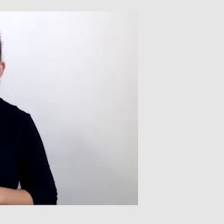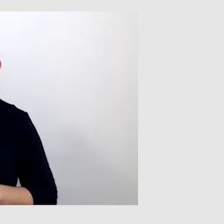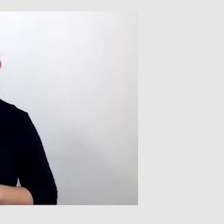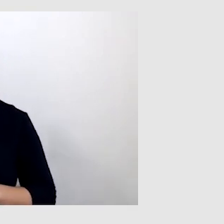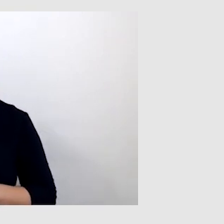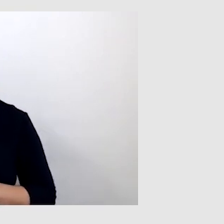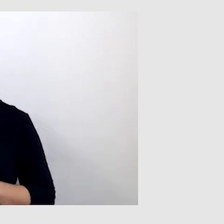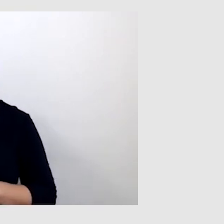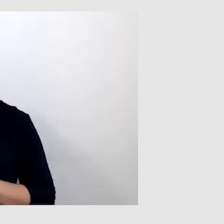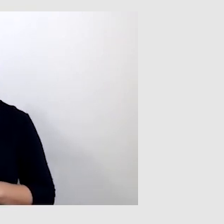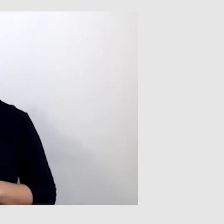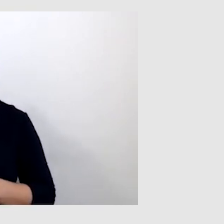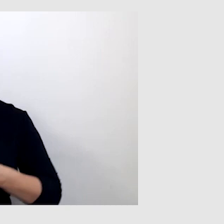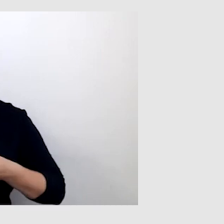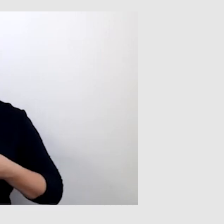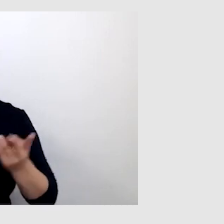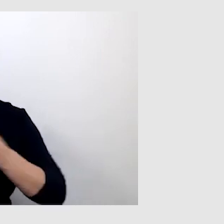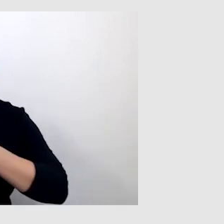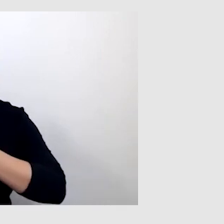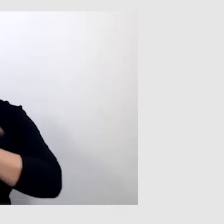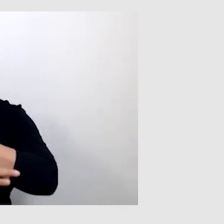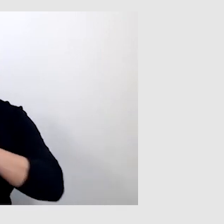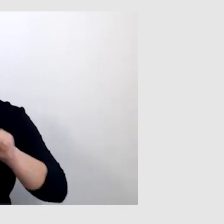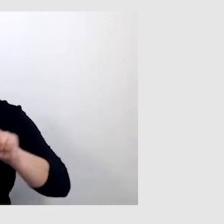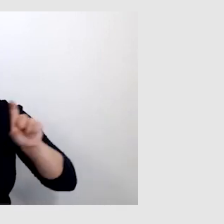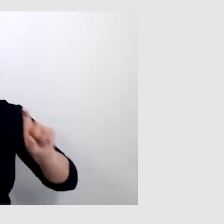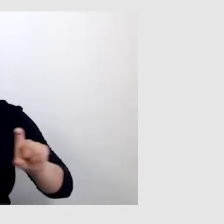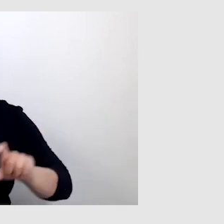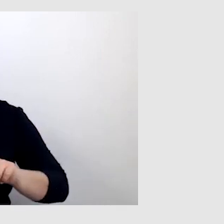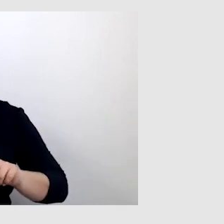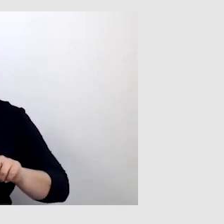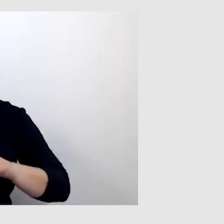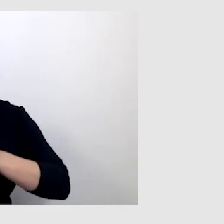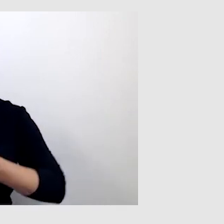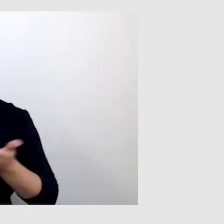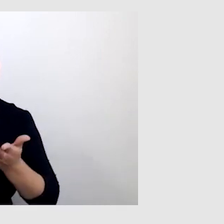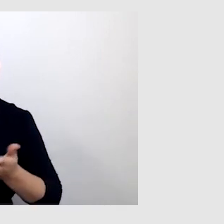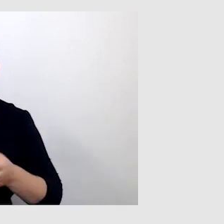którąś z transmisji Uniwersytetu Śląskiego z napisami na żywo i tłumaczem języka migowego?